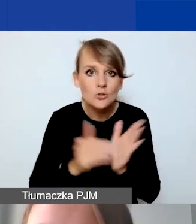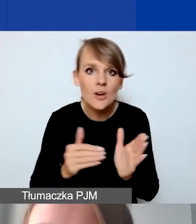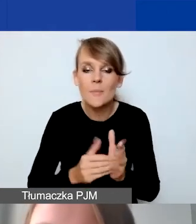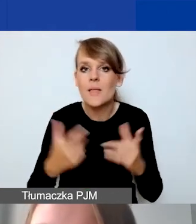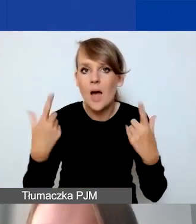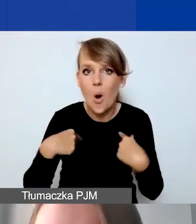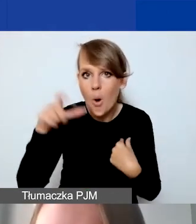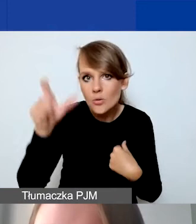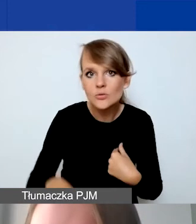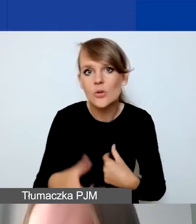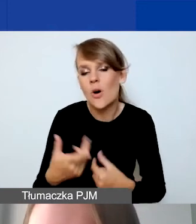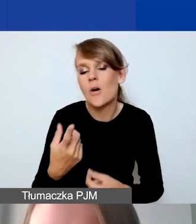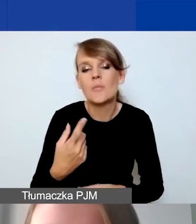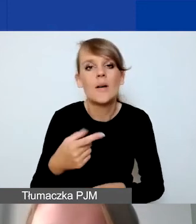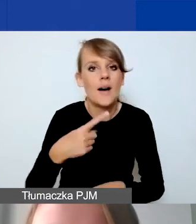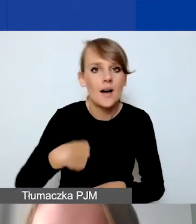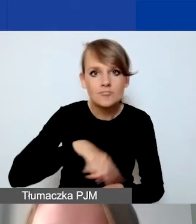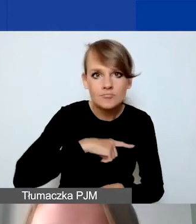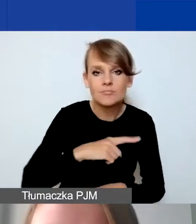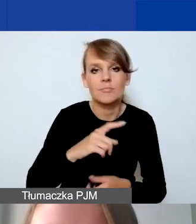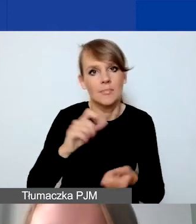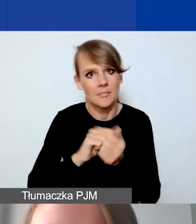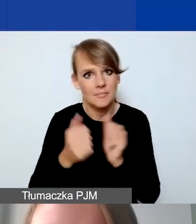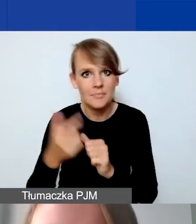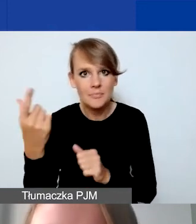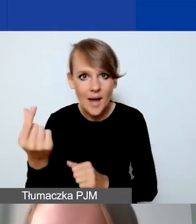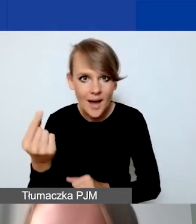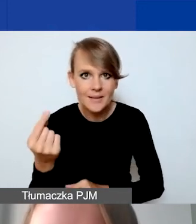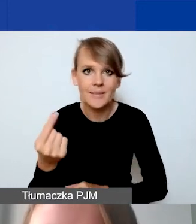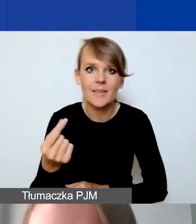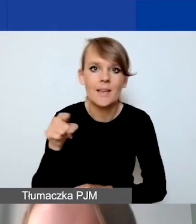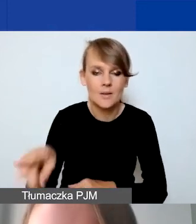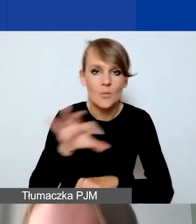albo po stronie naszej lub partnera do sfinansowania,